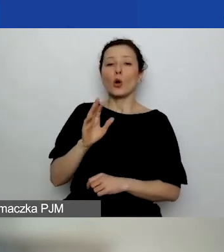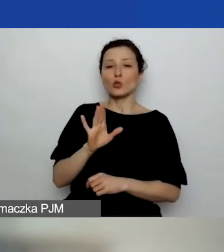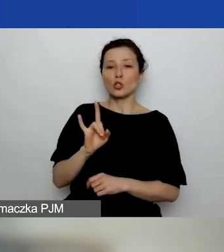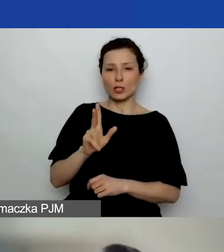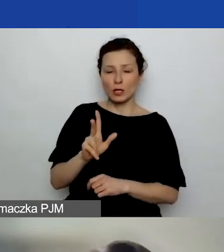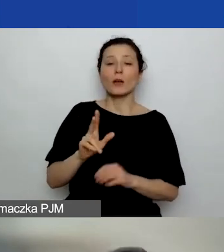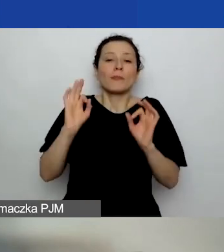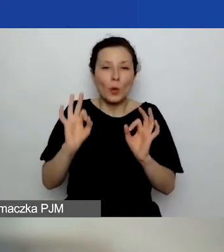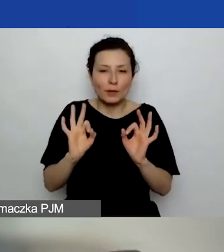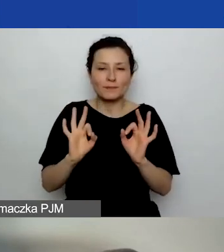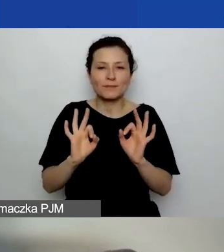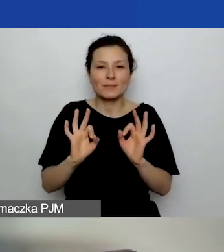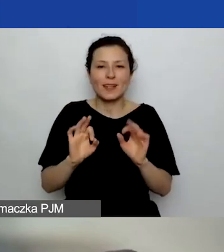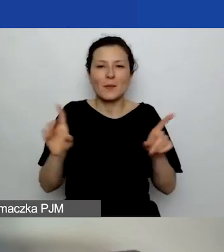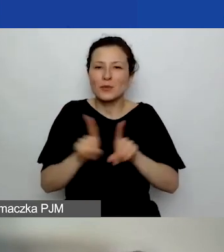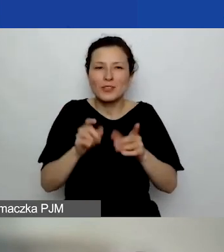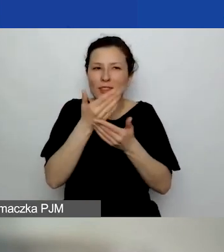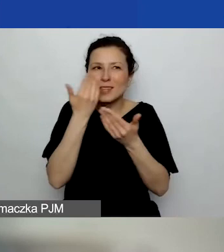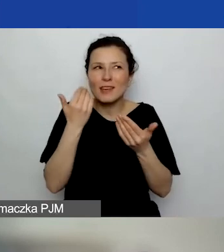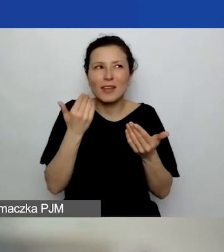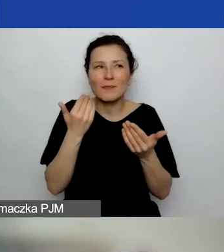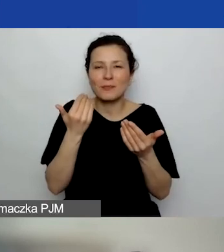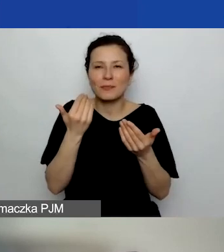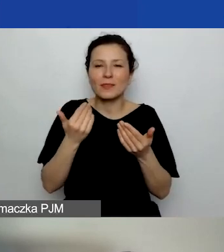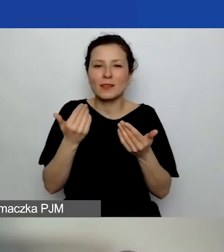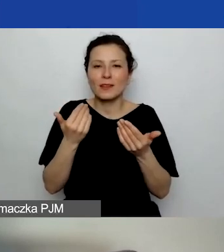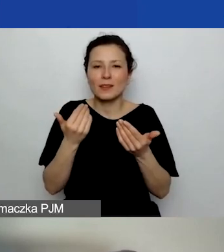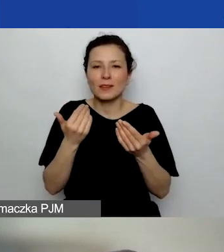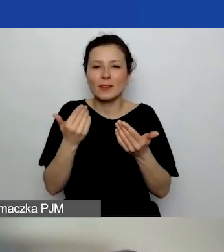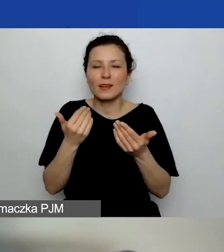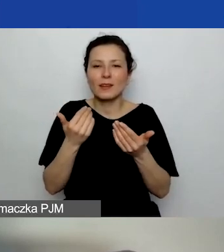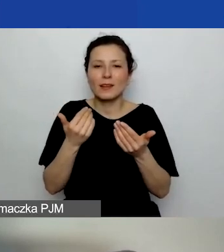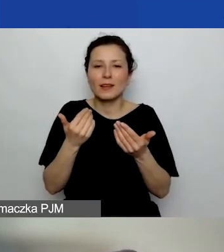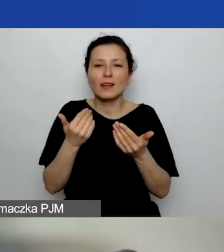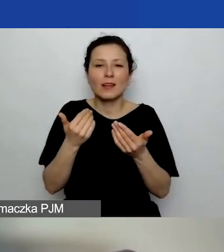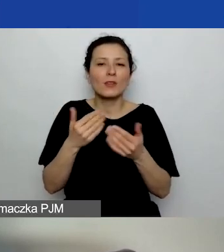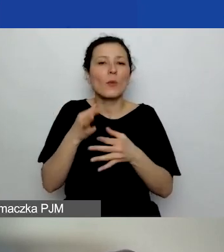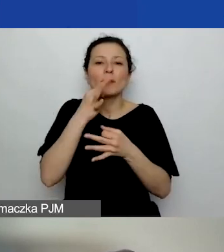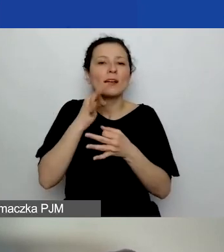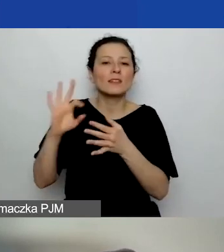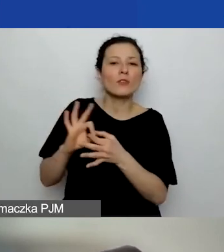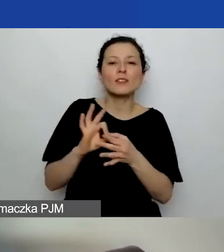Dobra, bo nie wiem, której części dotyczy to pytanie. Jeżeli mówimy...